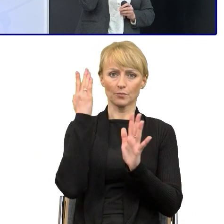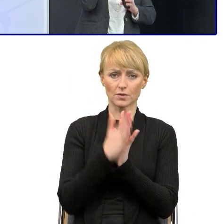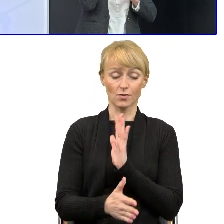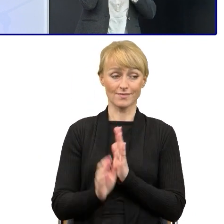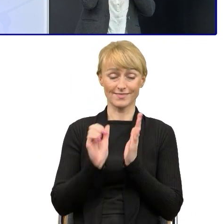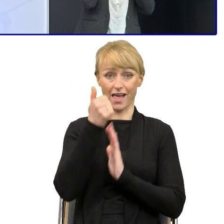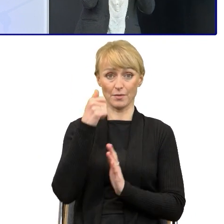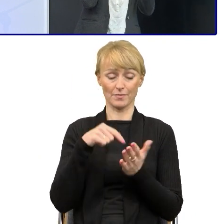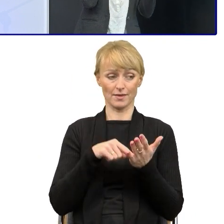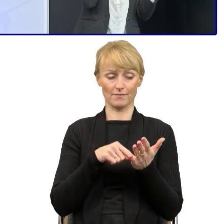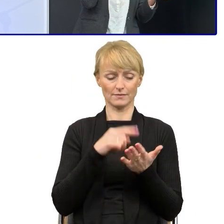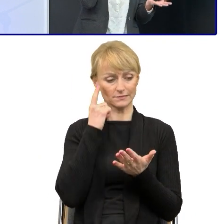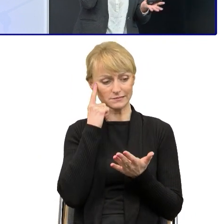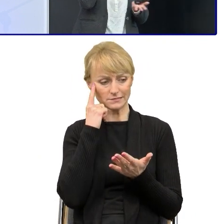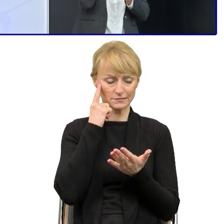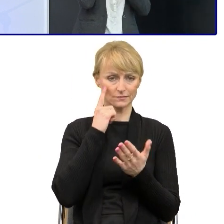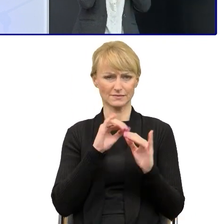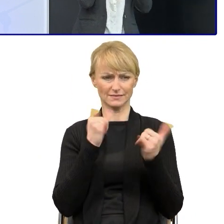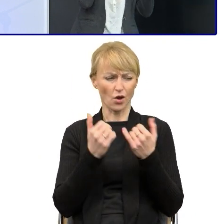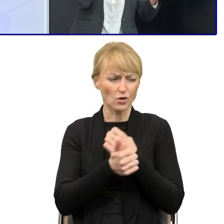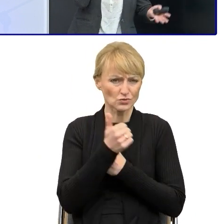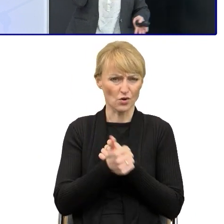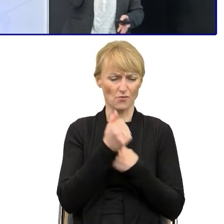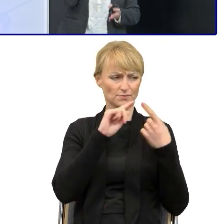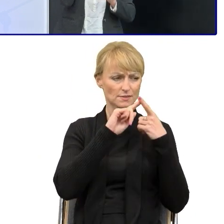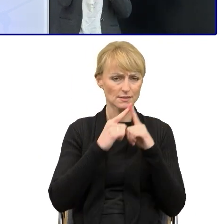potem analizowałam jak w całej strukturze zmienić kolejność.